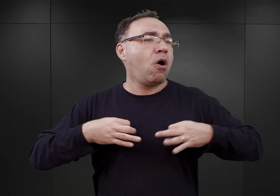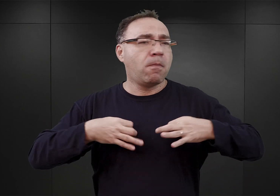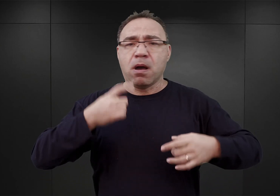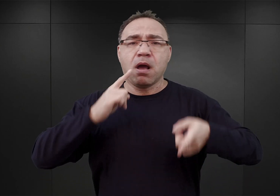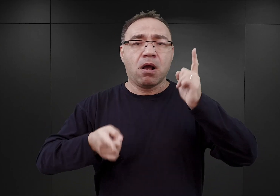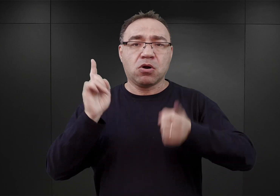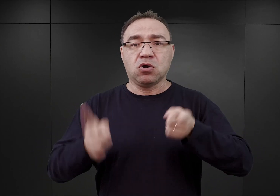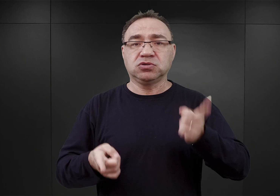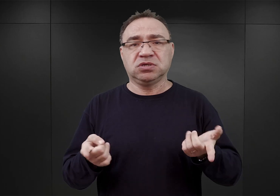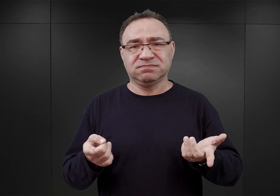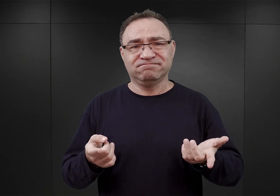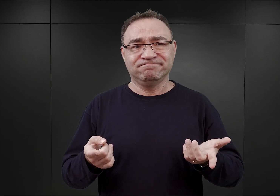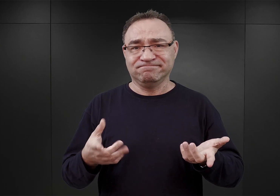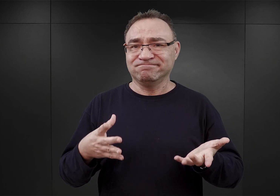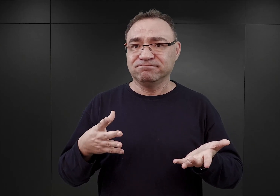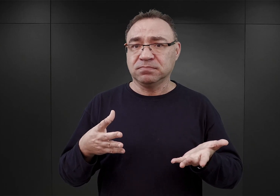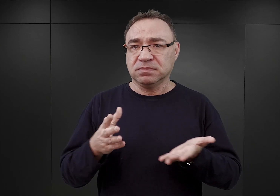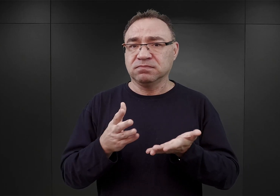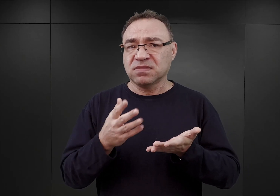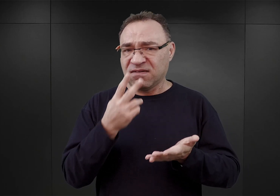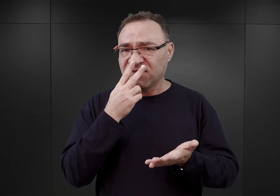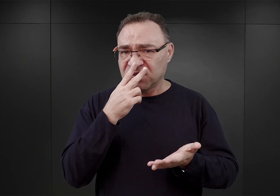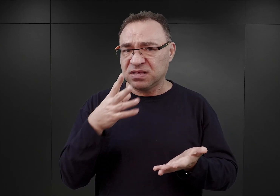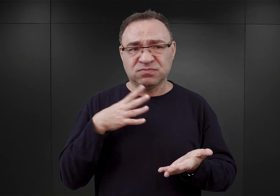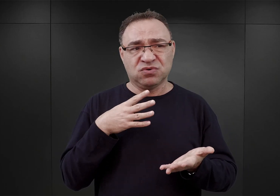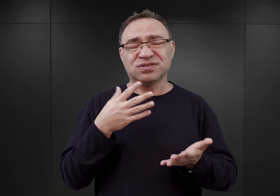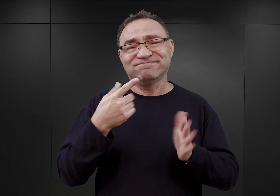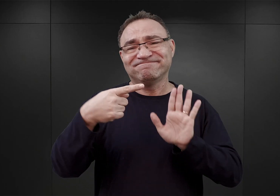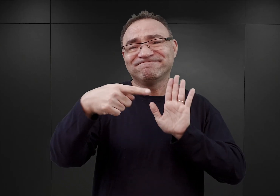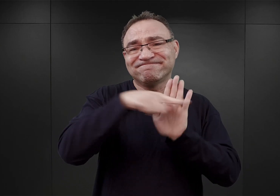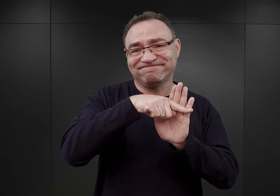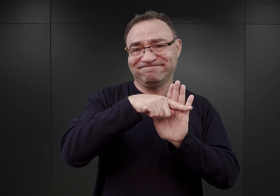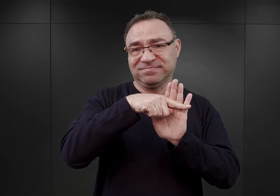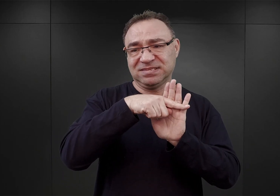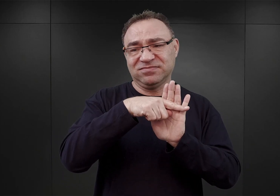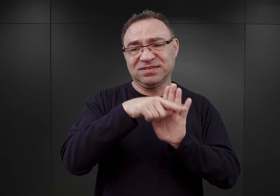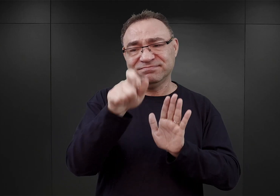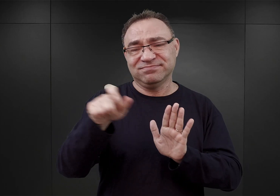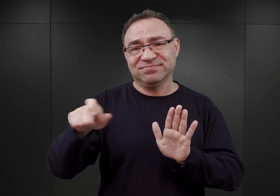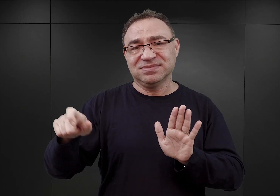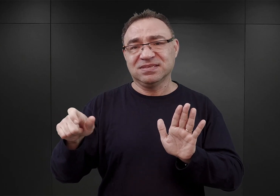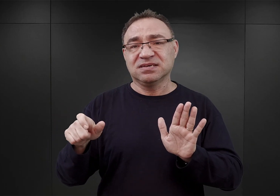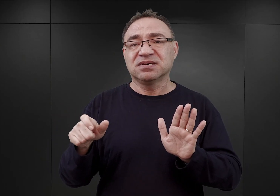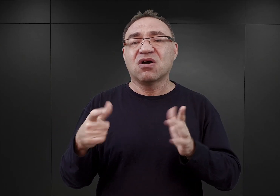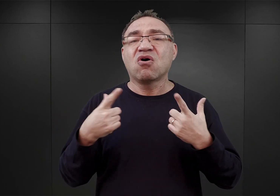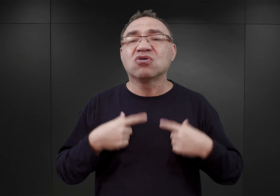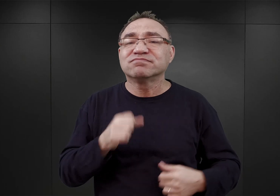Co oczywiście miało bardzo negatywny wpływ na kondycję zwłaszcza więźniów najstarszych,